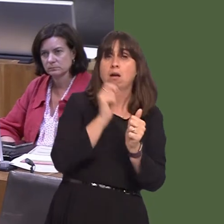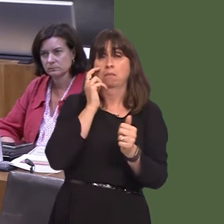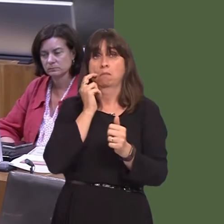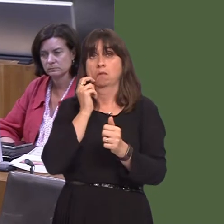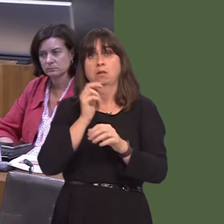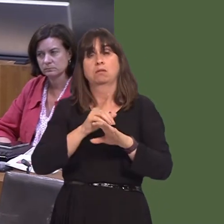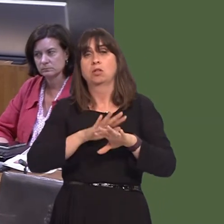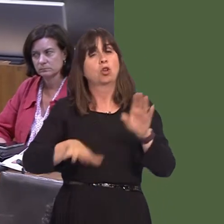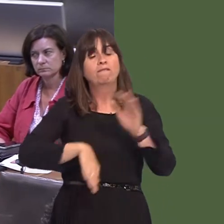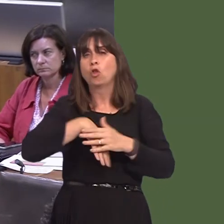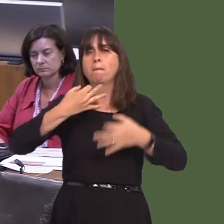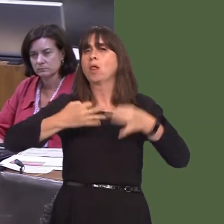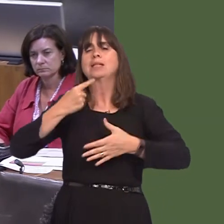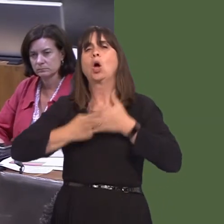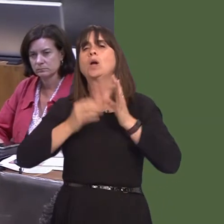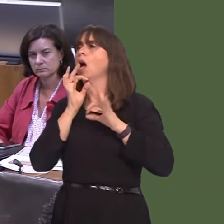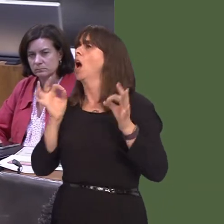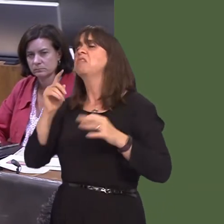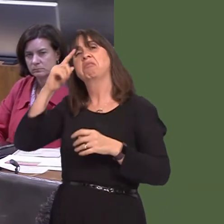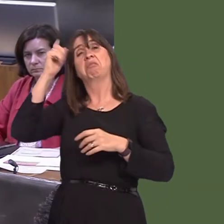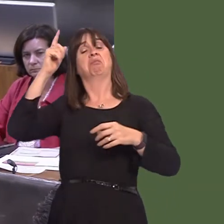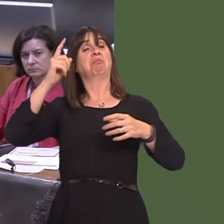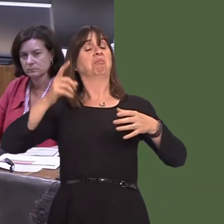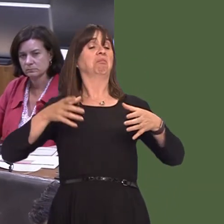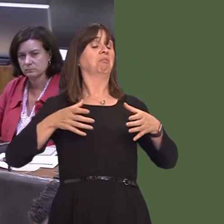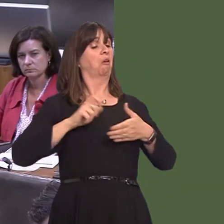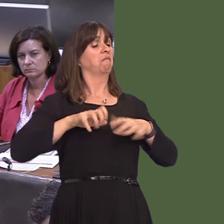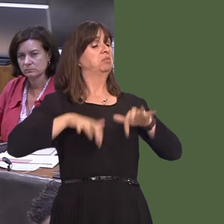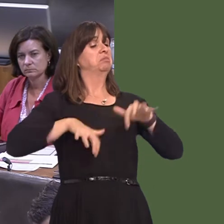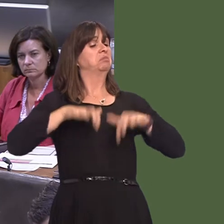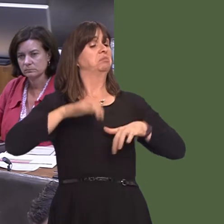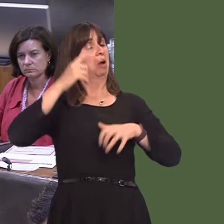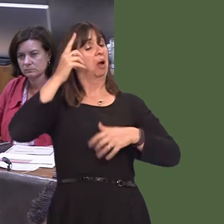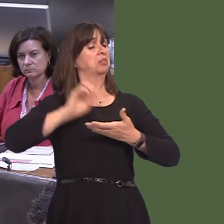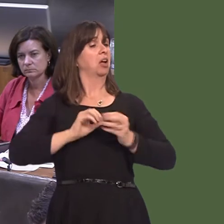ddatblygu gan bobl sy'n gweithio yn y gwasanaeth iechyd. So, mae'n hollbwysig fod pobl yn chwarae